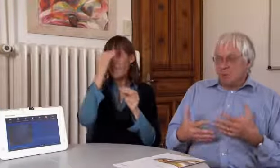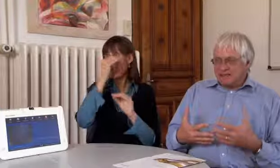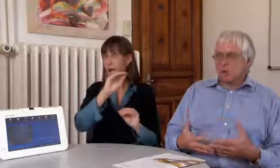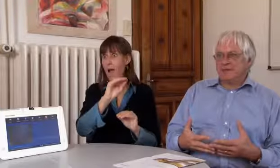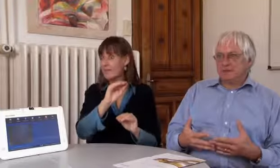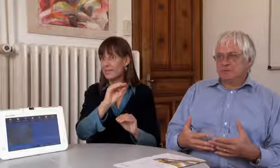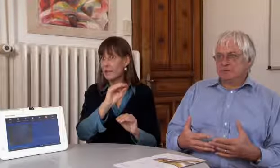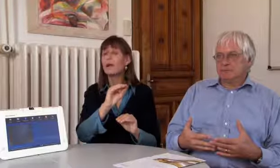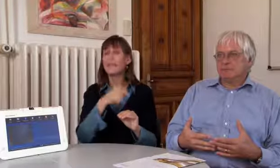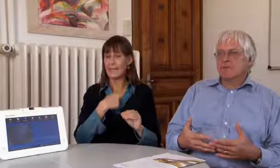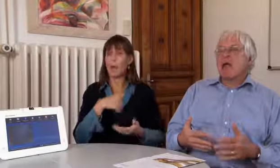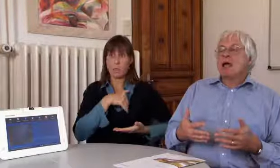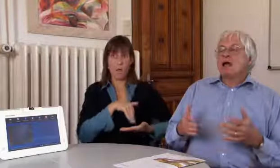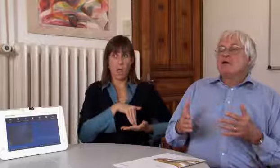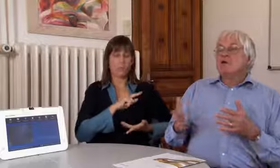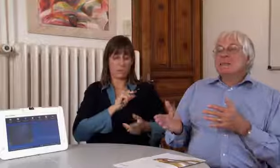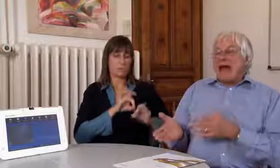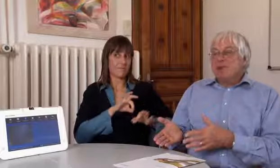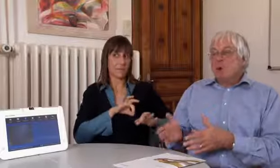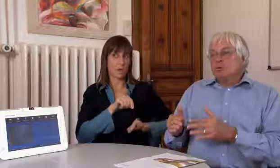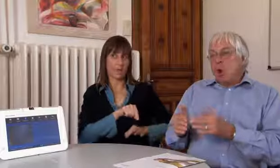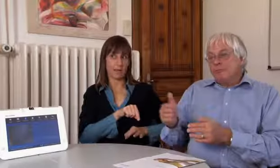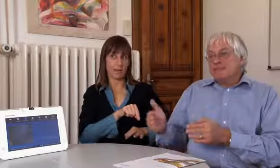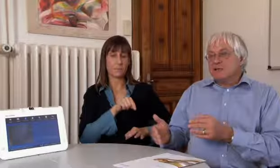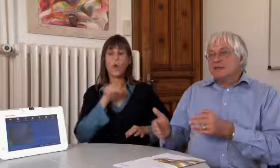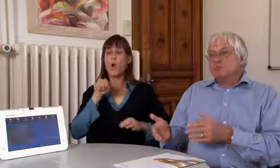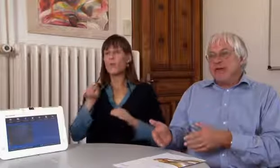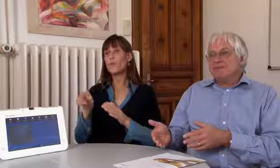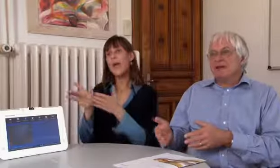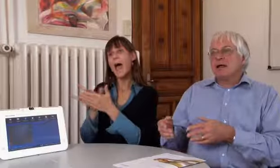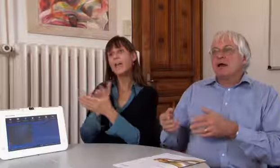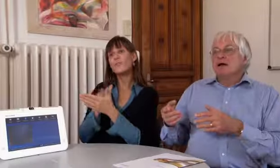Wir haben es noch nicht bekannt gegeben, ich habe diese und es funktioniert.